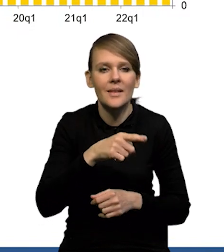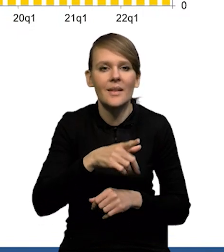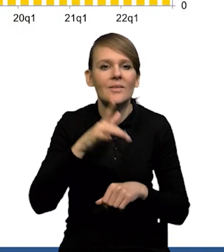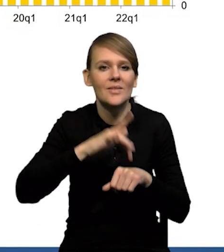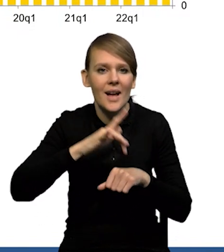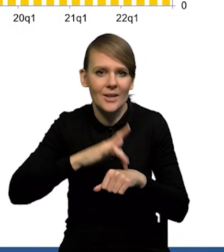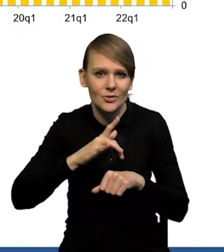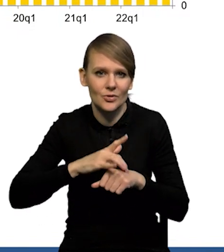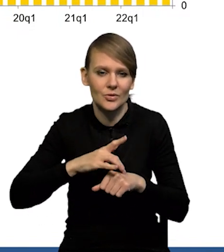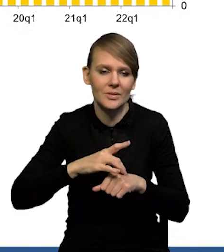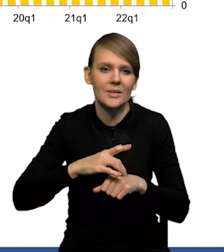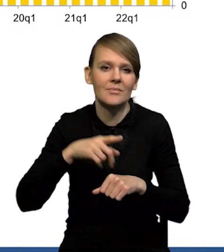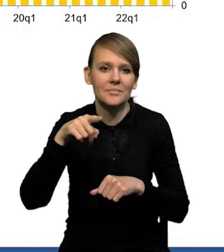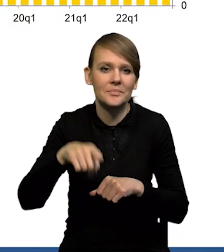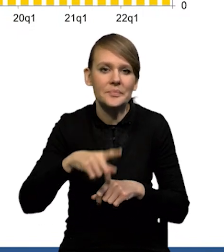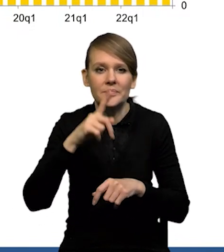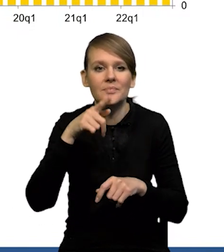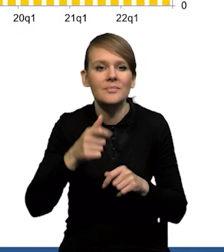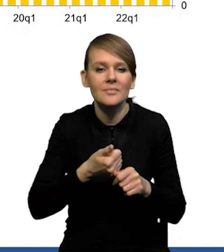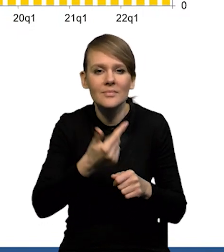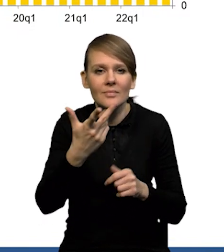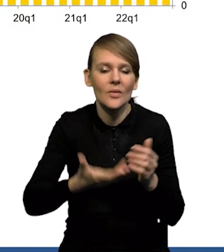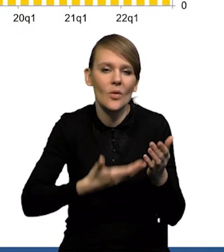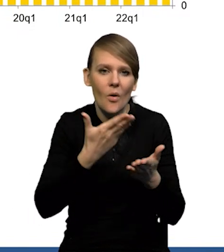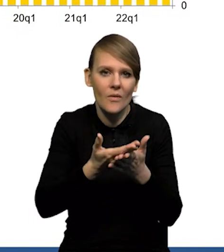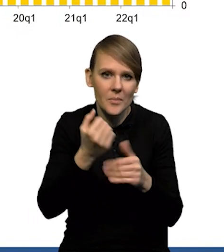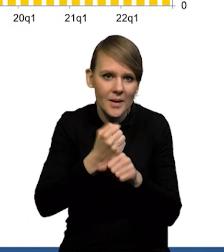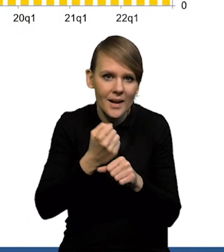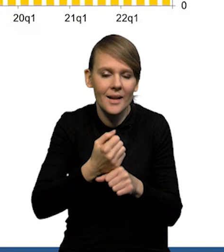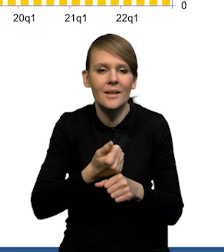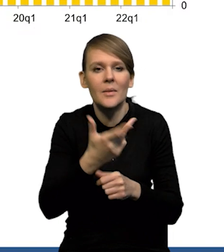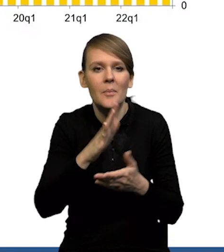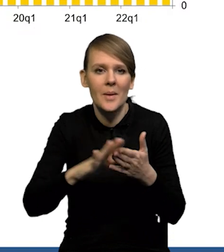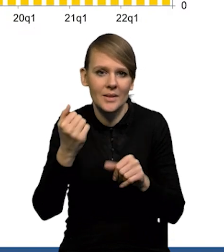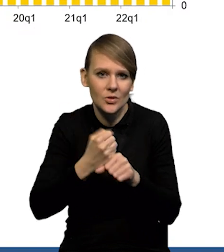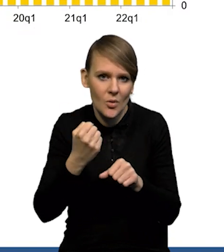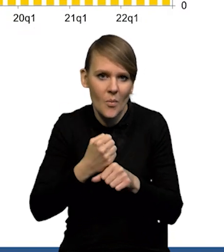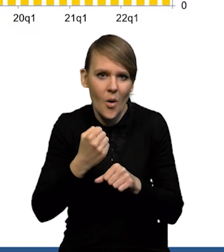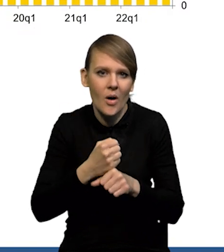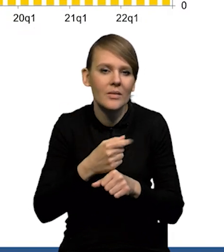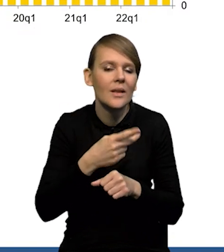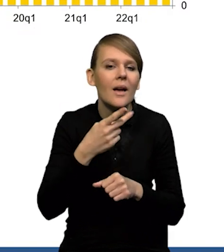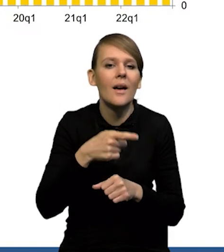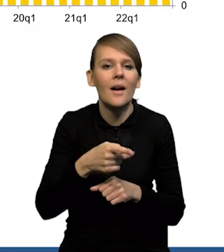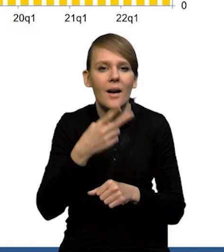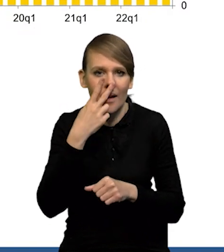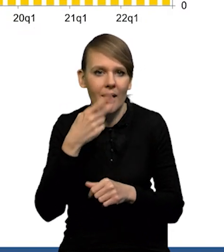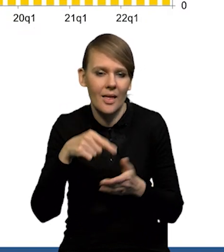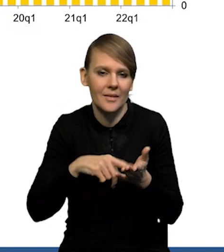która łączy ze sobą liczbę ofert pracy i liczbę bezrobotnych, też jest jakby w trendzie spadkowym, pokazującym ten spadek popytu na pracę.